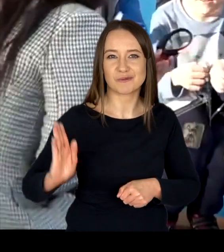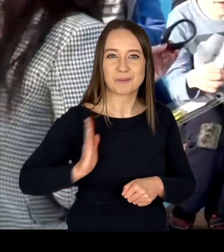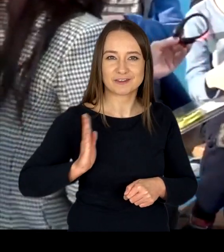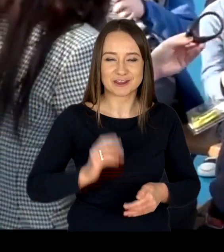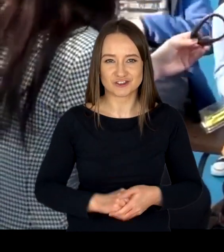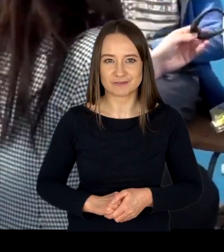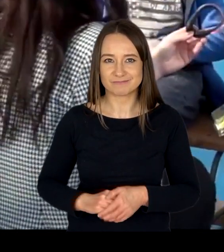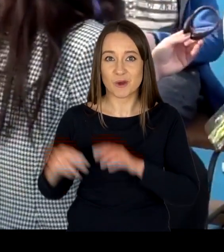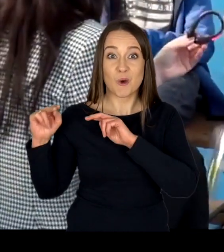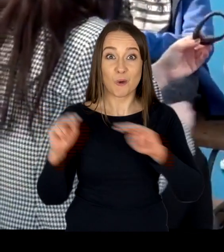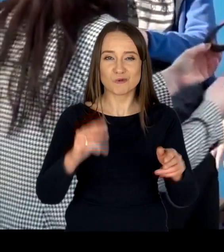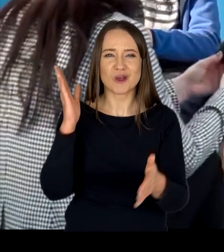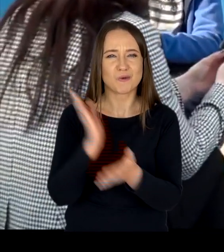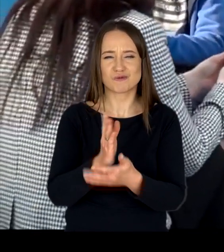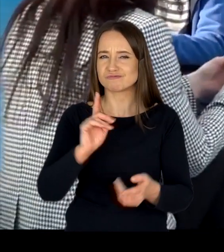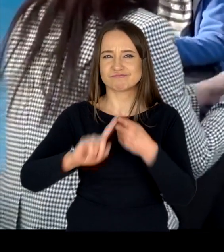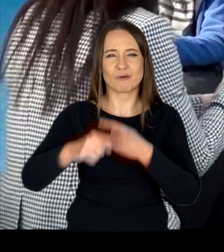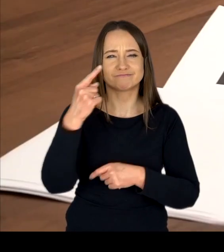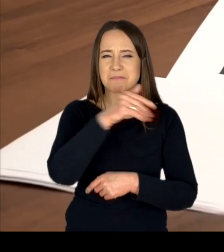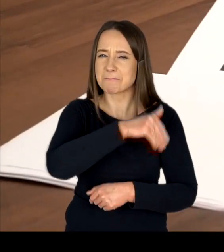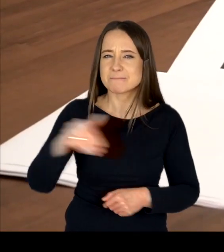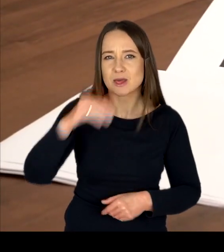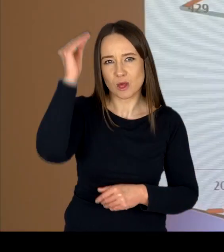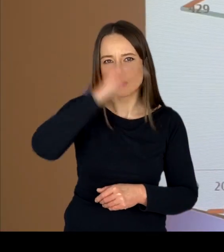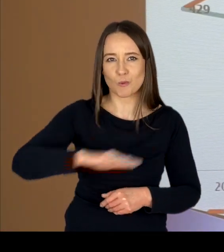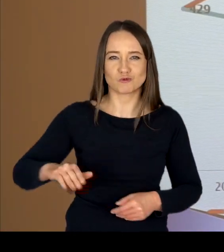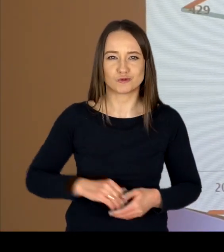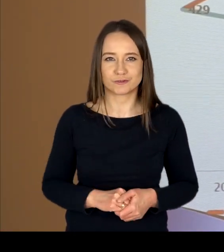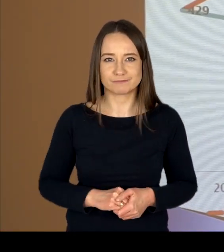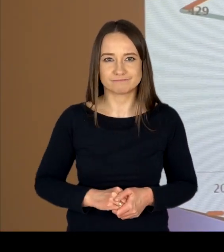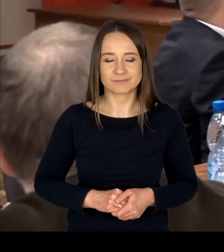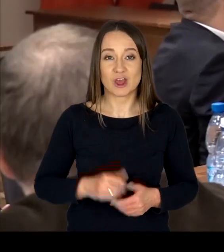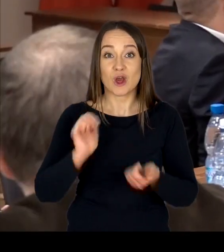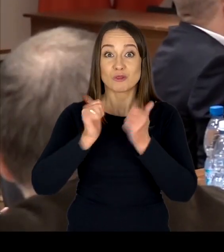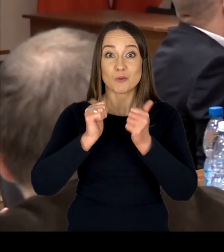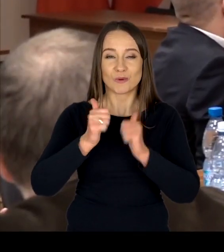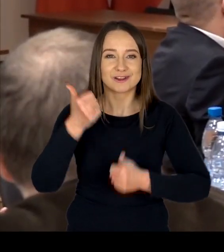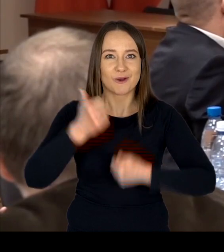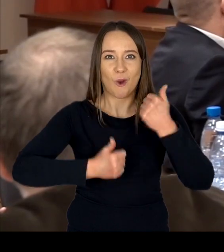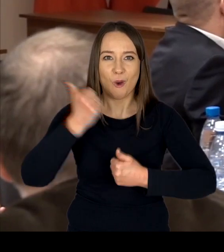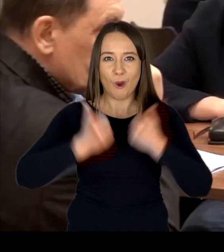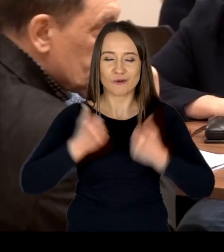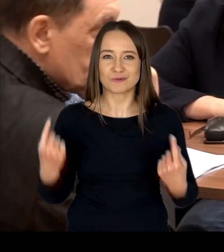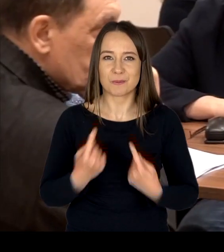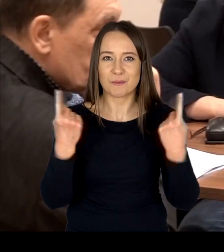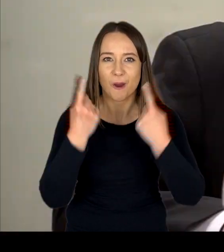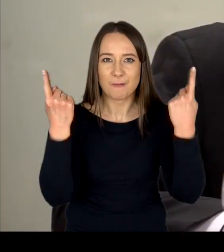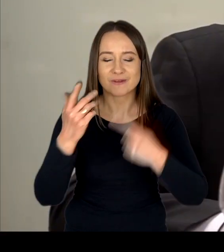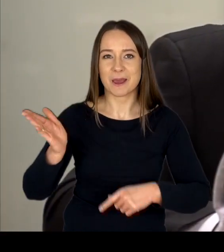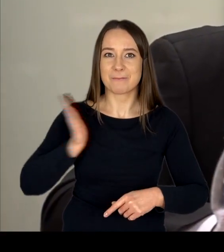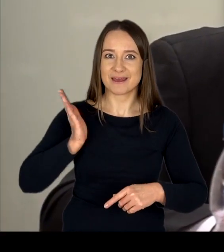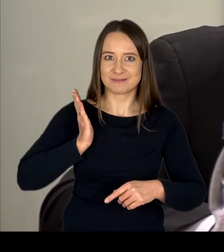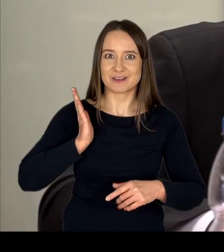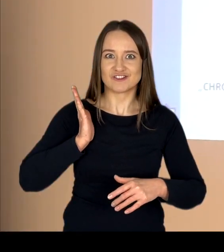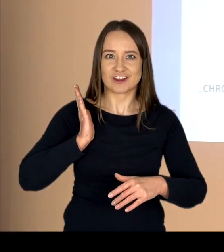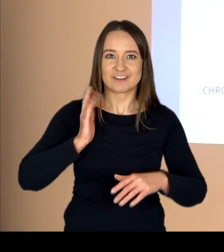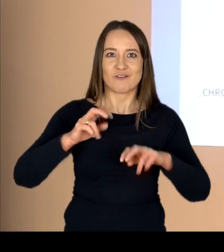Wzięło w niej już udział ponad milion uczniów. Turnieje i konkursy promujące bezpieczeństwo w ruchu drogowym